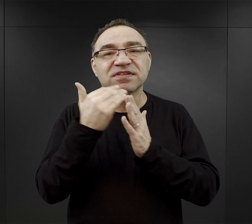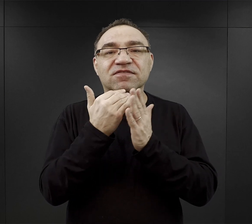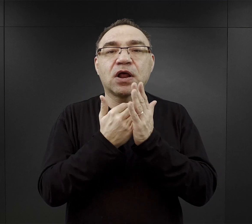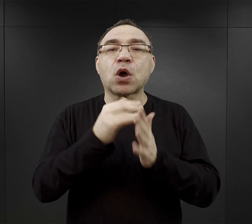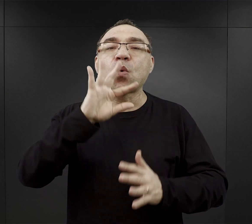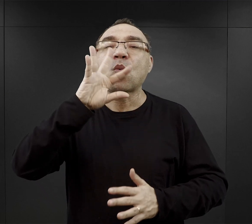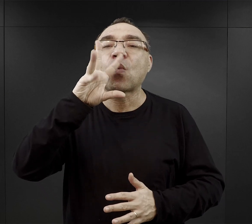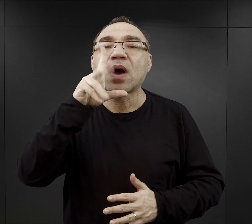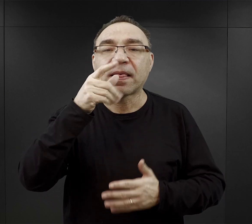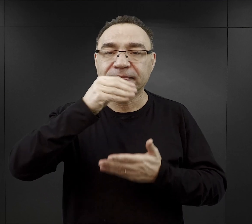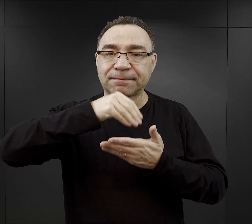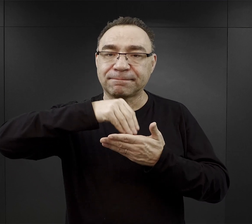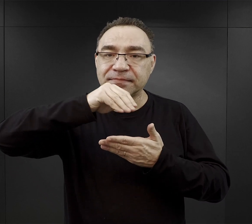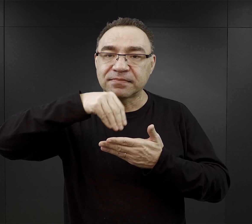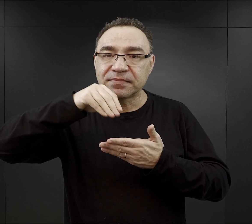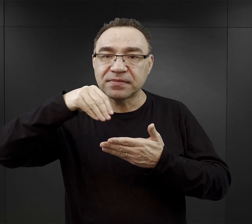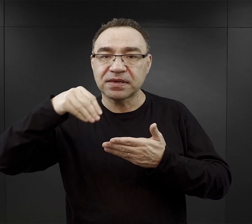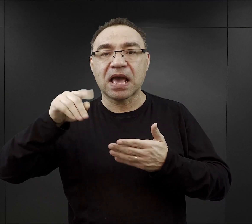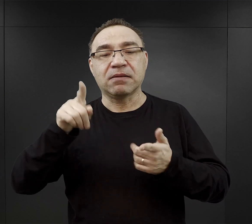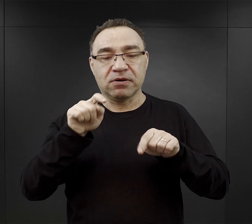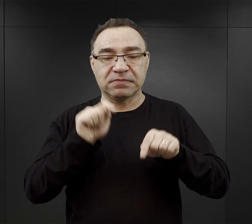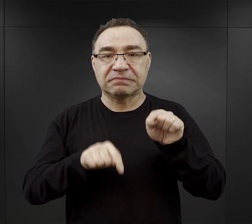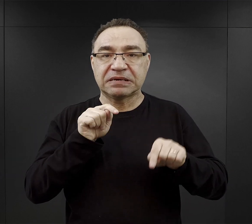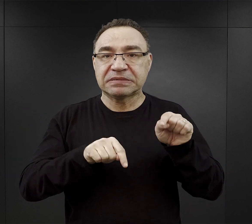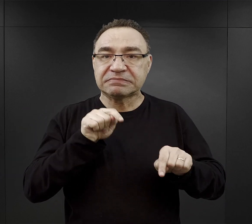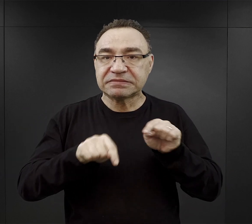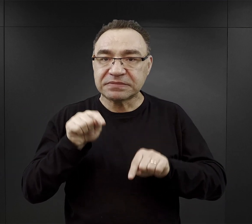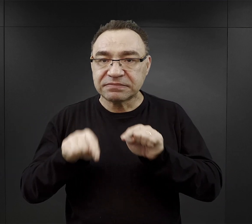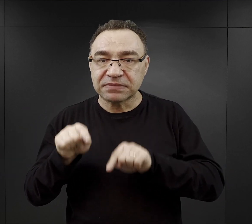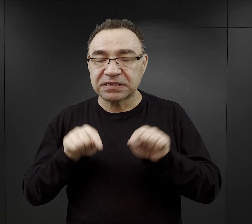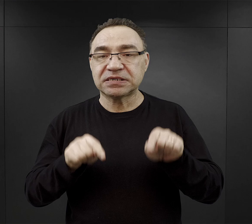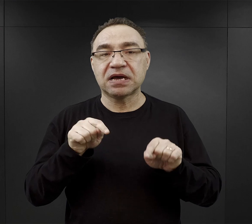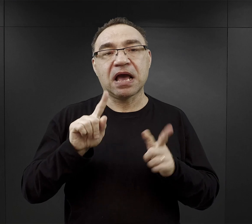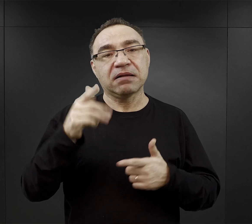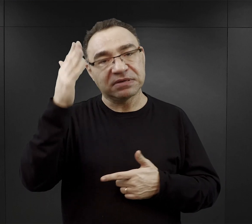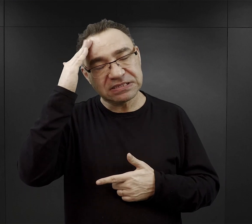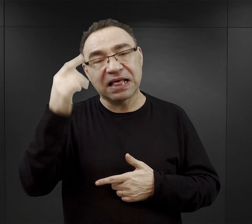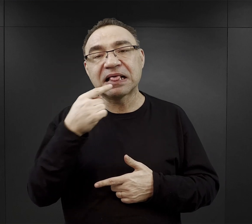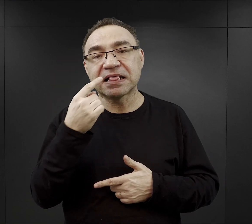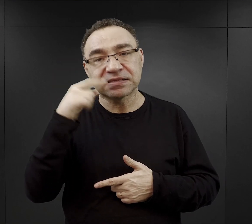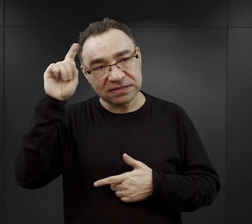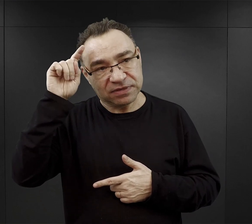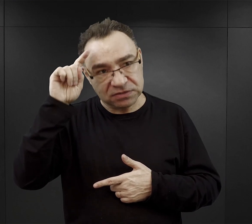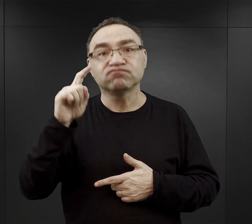umieli ładnie pisać albo umieli pisać na maszynie albo po prostu znali właśnie język niemiecki,